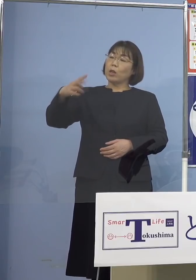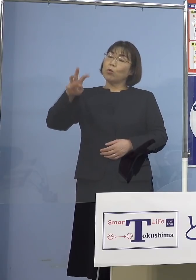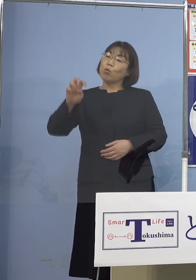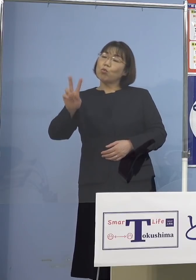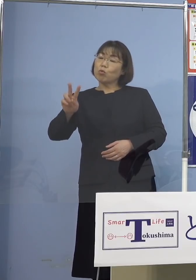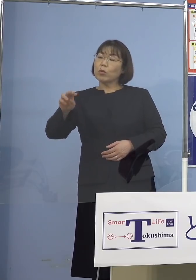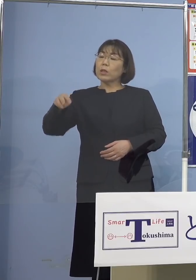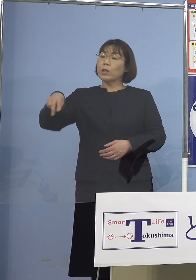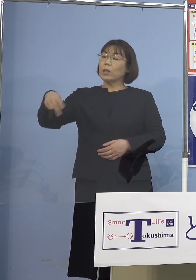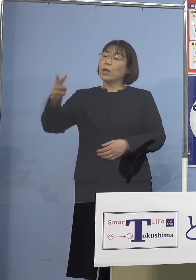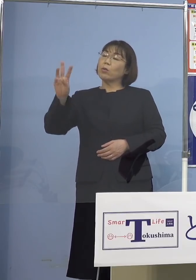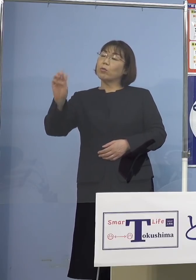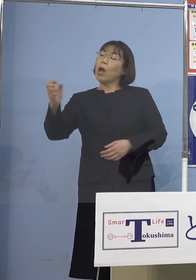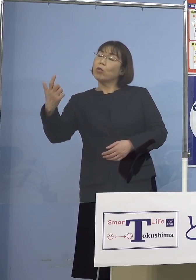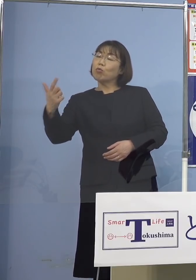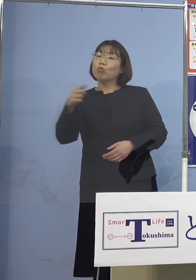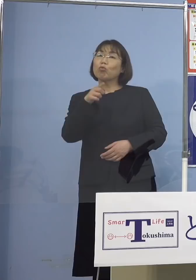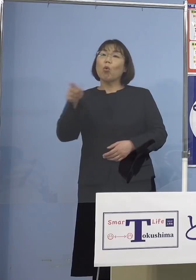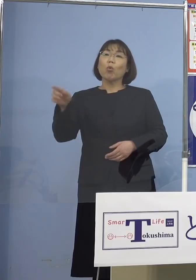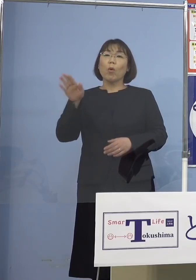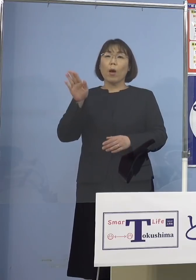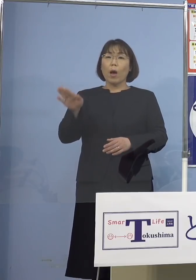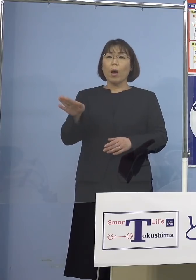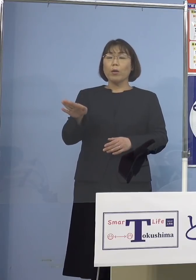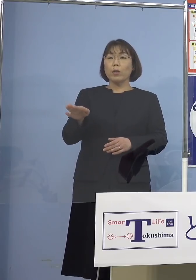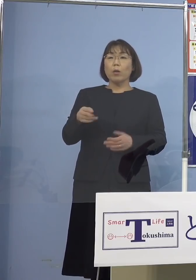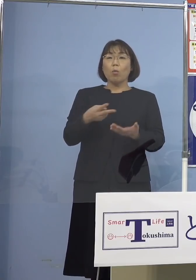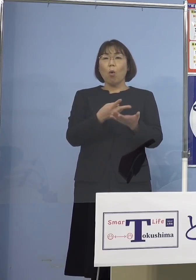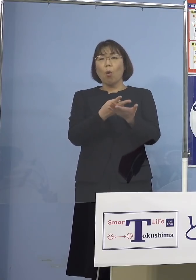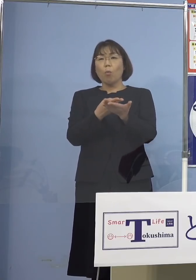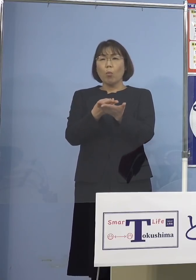しかしじゃあ、おそらく 病床逼迫しているんじゃないかと